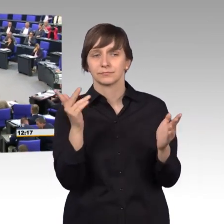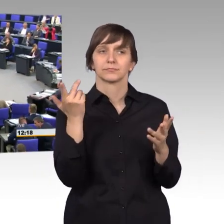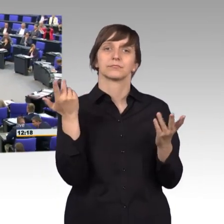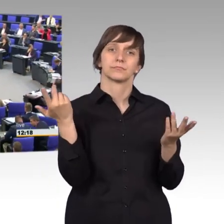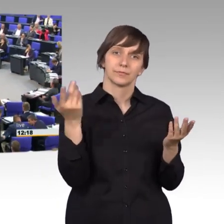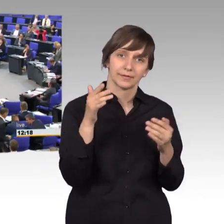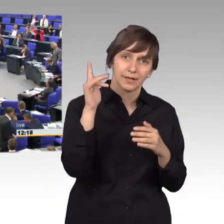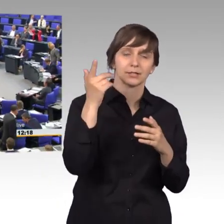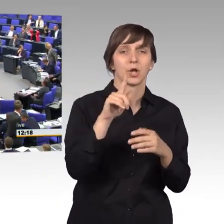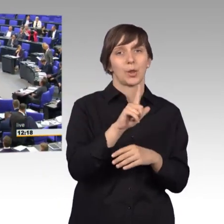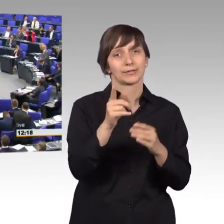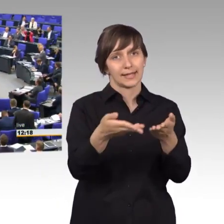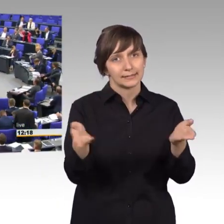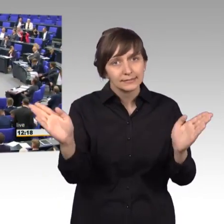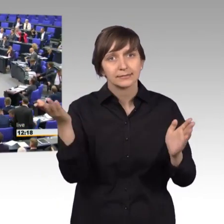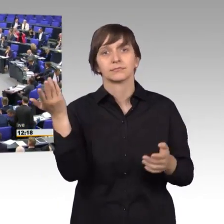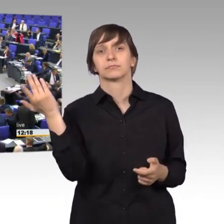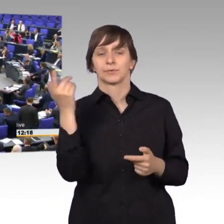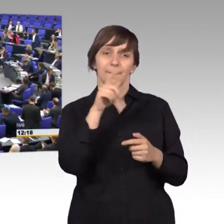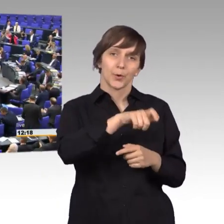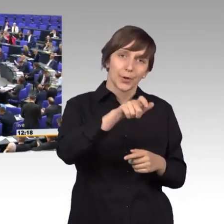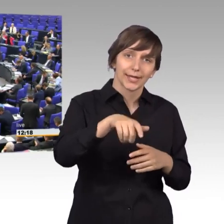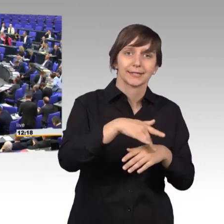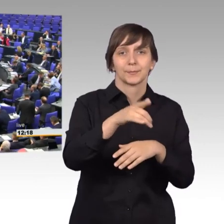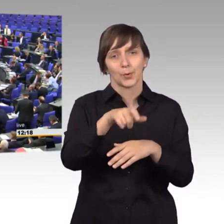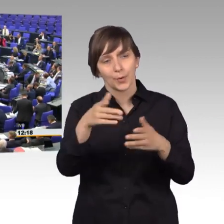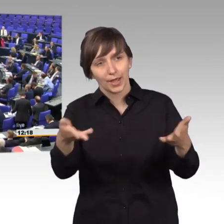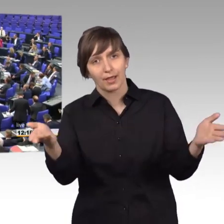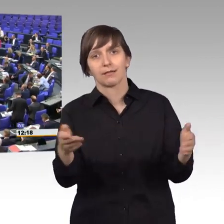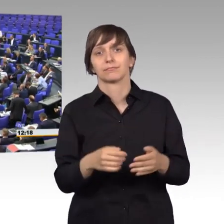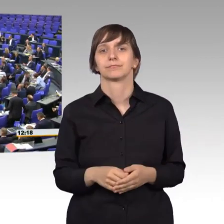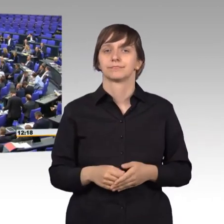und Petenten, liebe Bürgerinnen und Bürger. Ich will nur diese Geschichtsstunde zum Petitionsausschuss